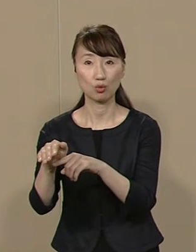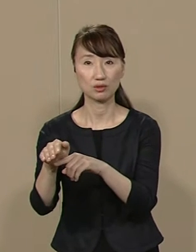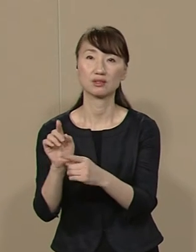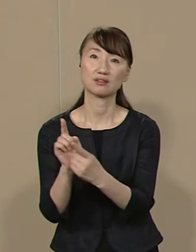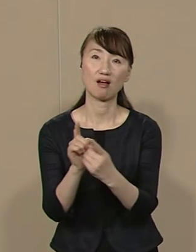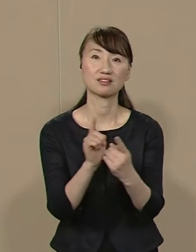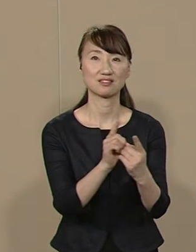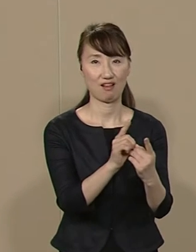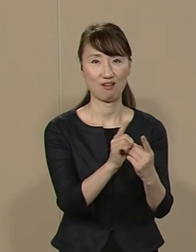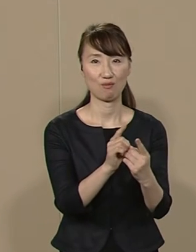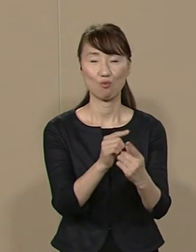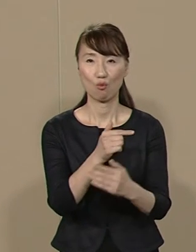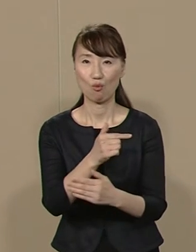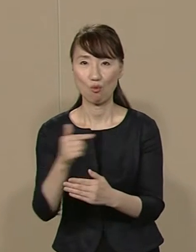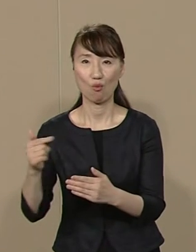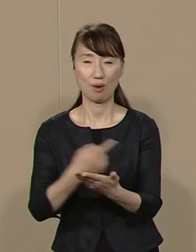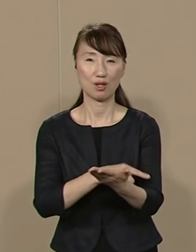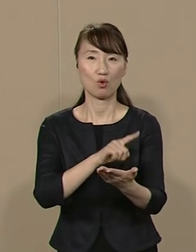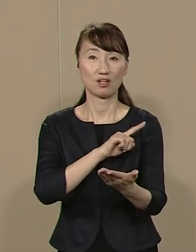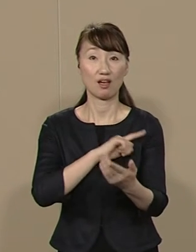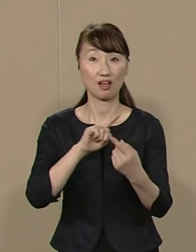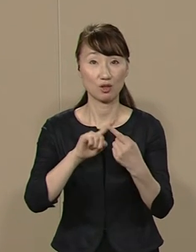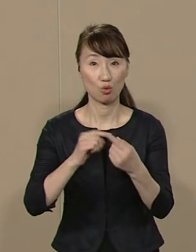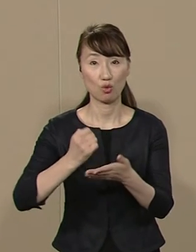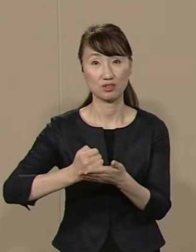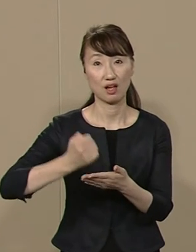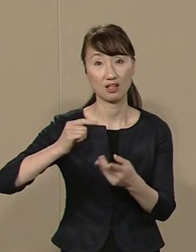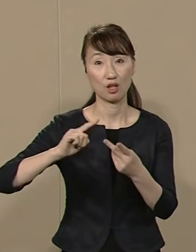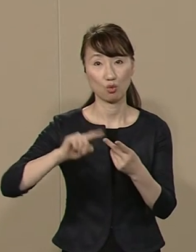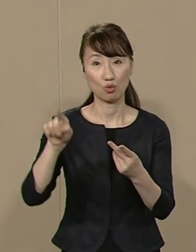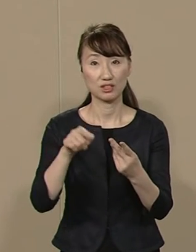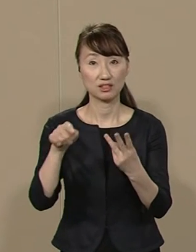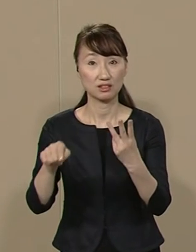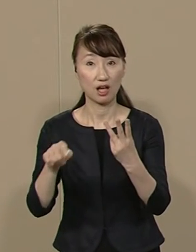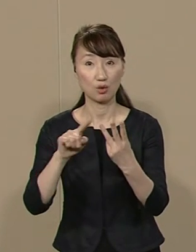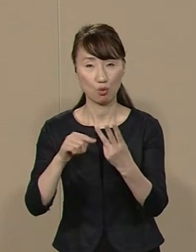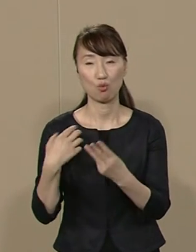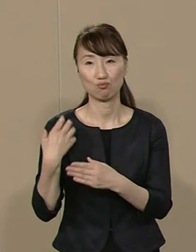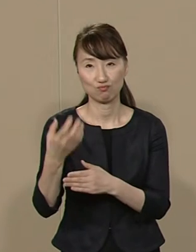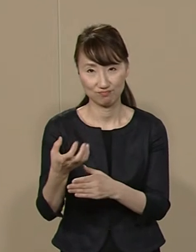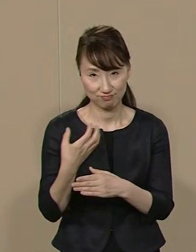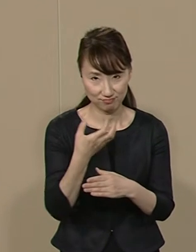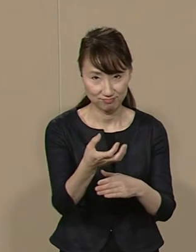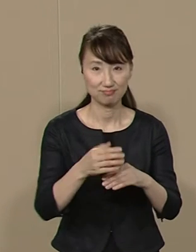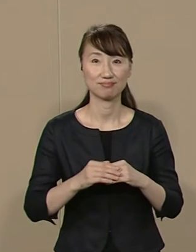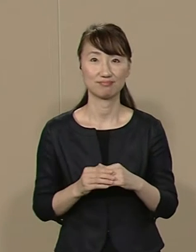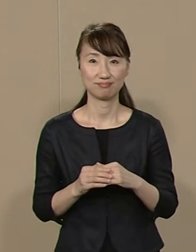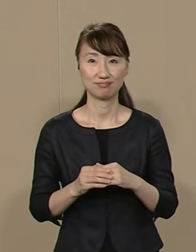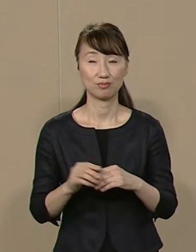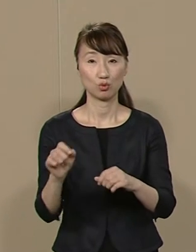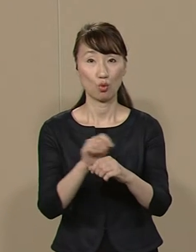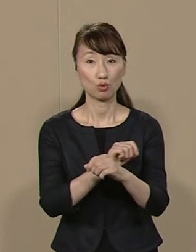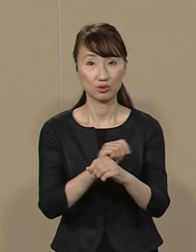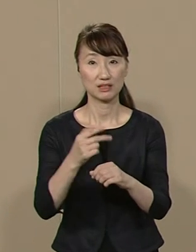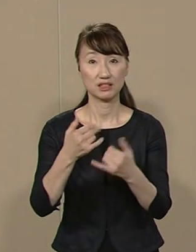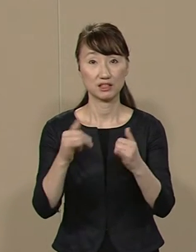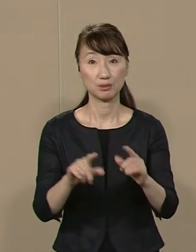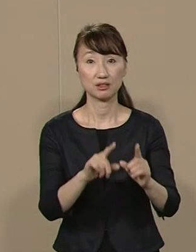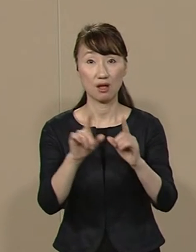大幅な権限と財源と 人材を移します 特に 市民生活に関すること